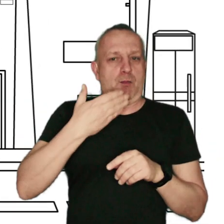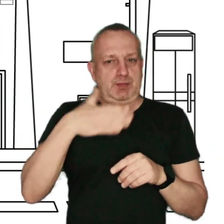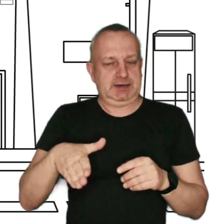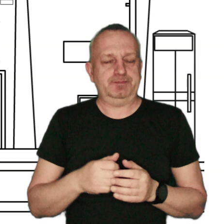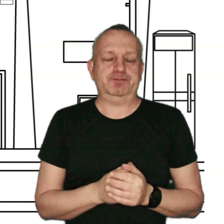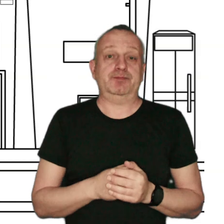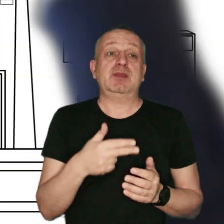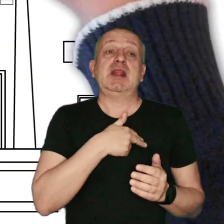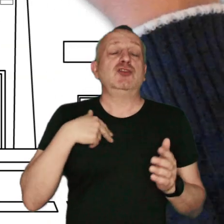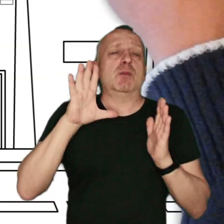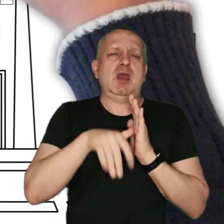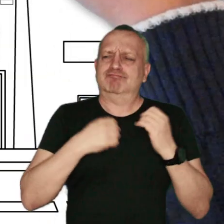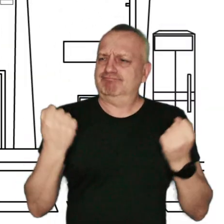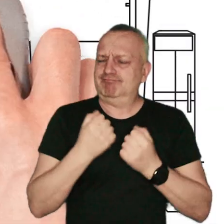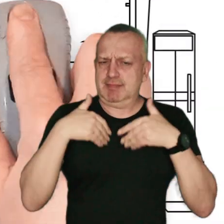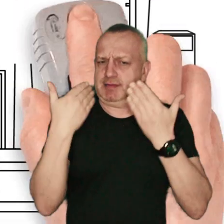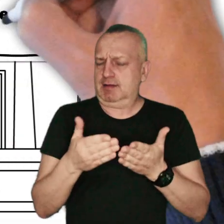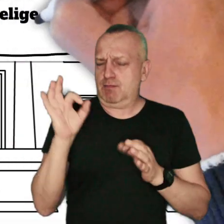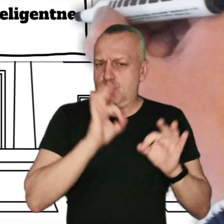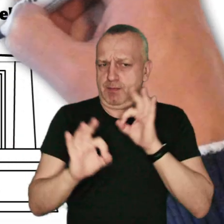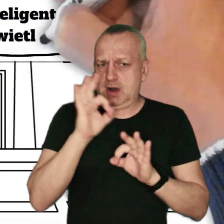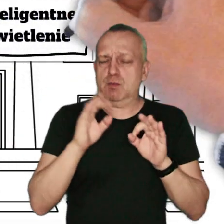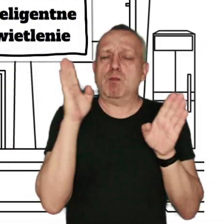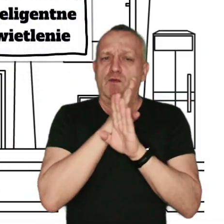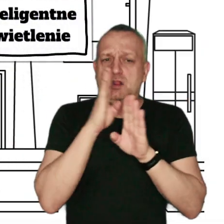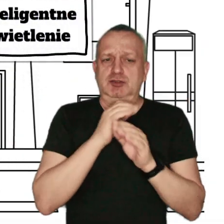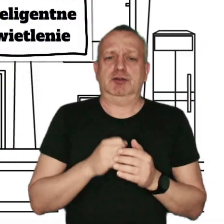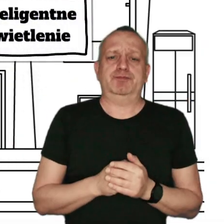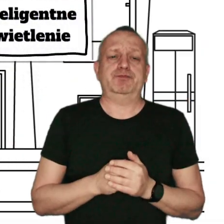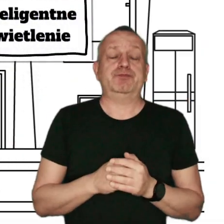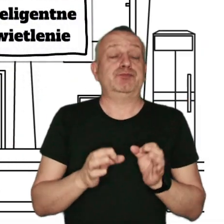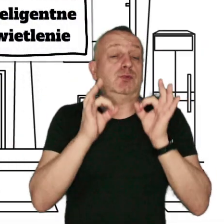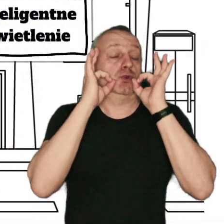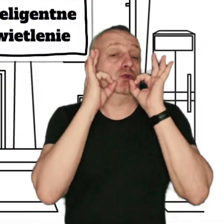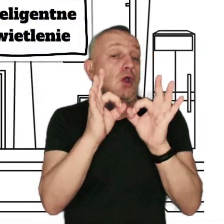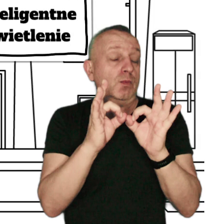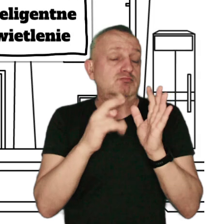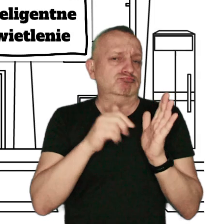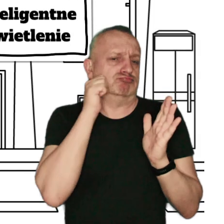Nasze miasta podejmują wiele działań na rzecz poprawy jakości powietrza. Dobrymi praktykami na co dzień jest